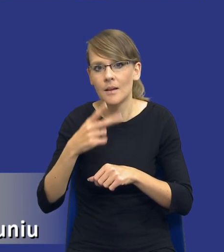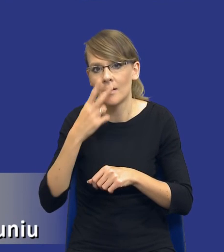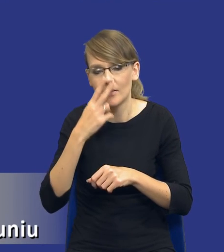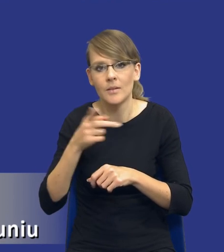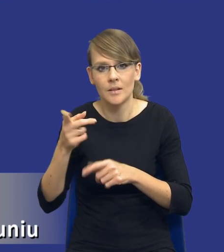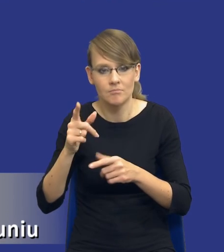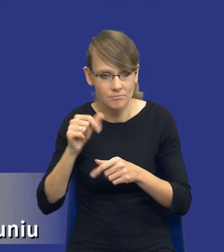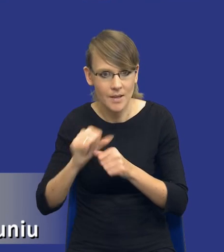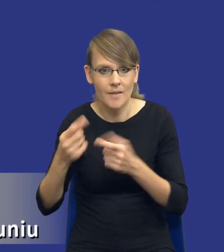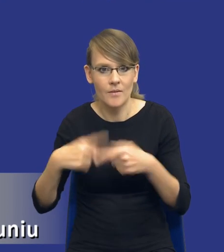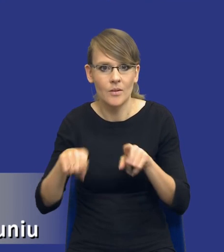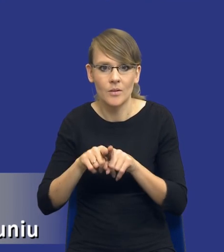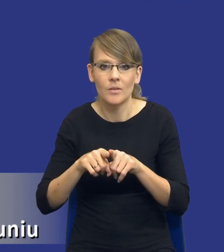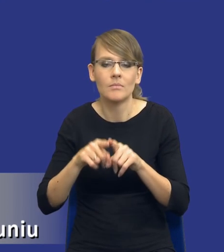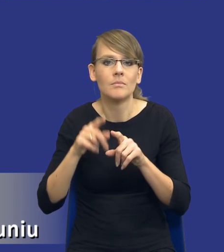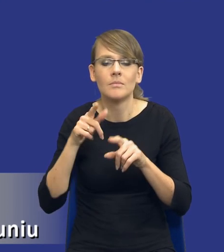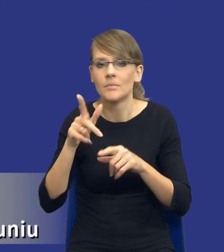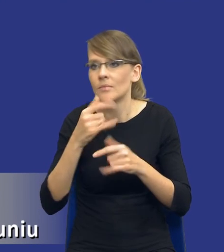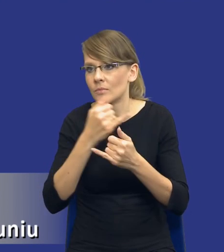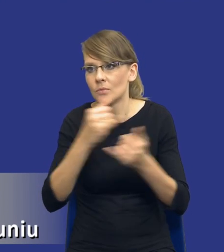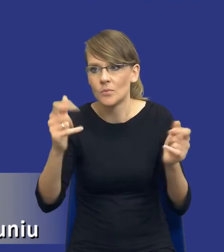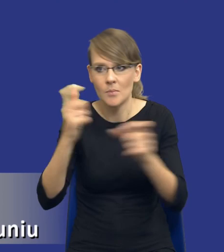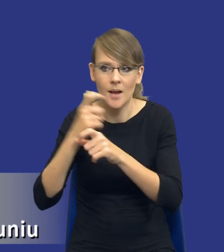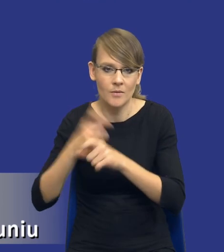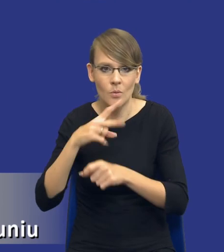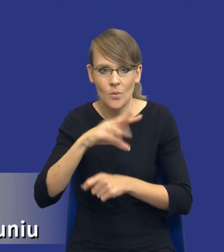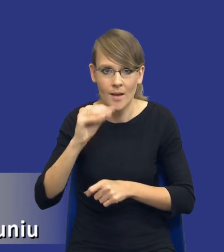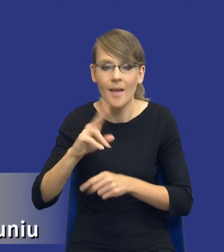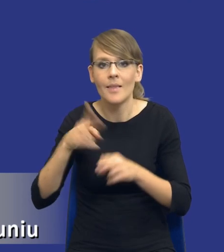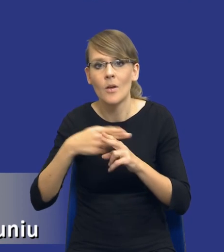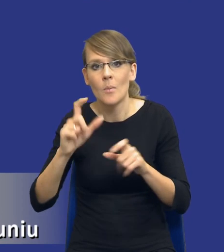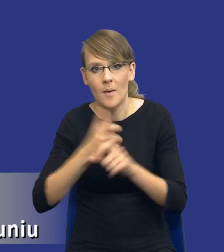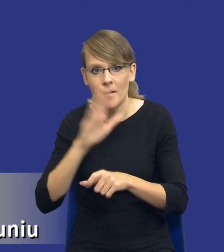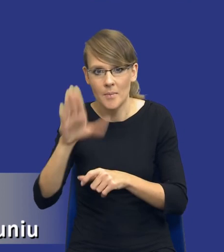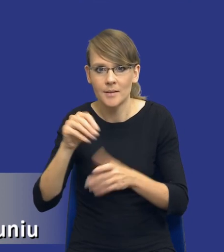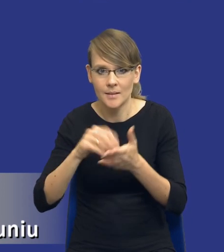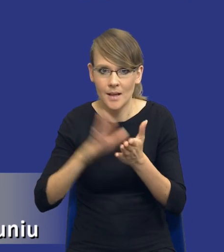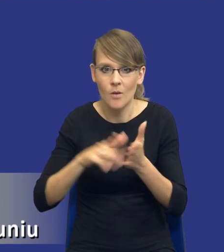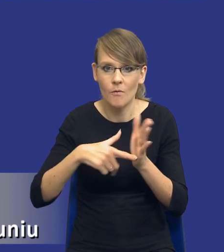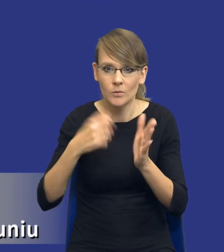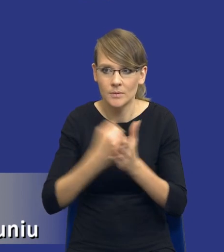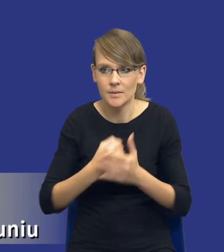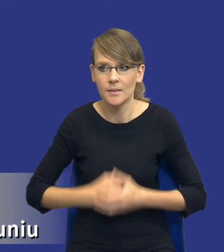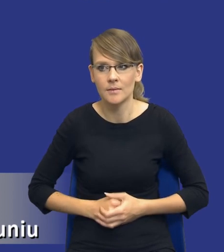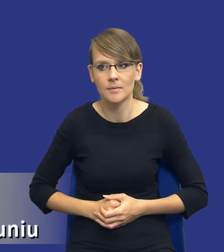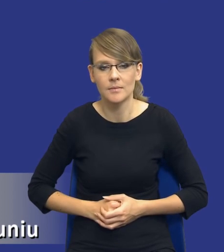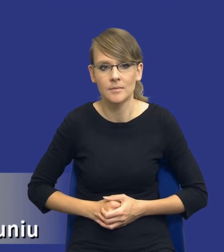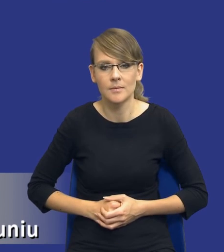we wszystkich państwach członkowskich Unii Europejskiej. Niektóre państwa mają to zapisane w swoich ustawach. W innych państwach